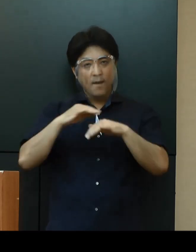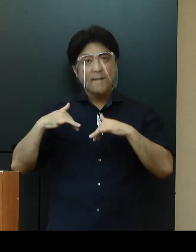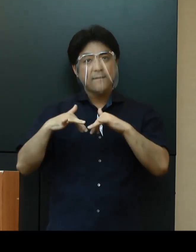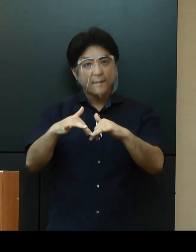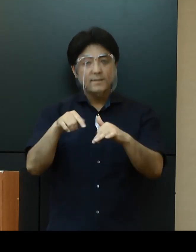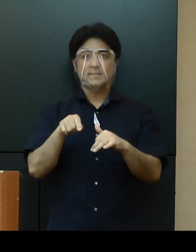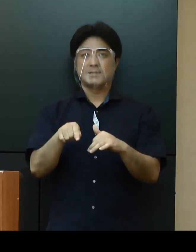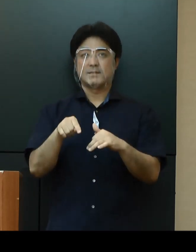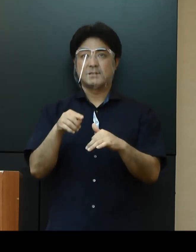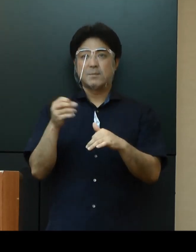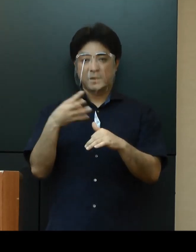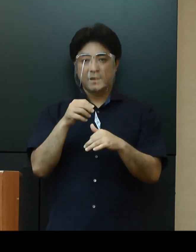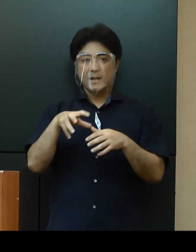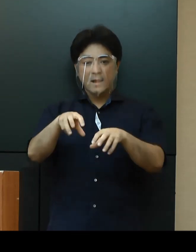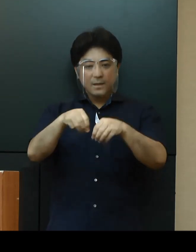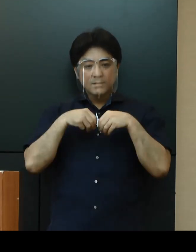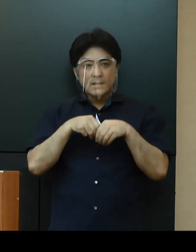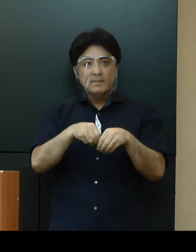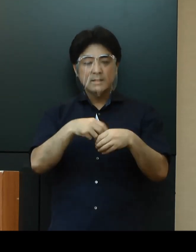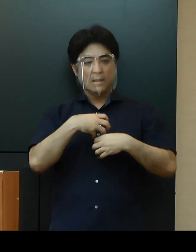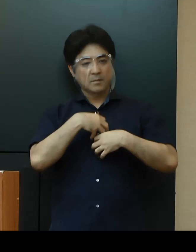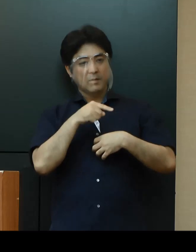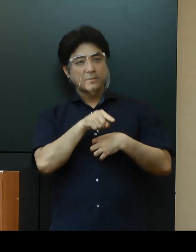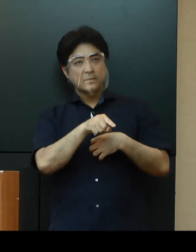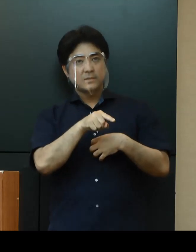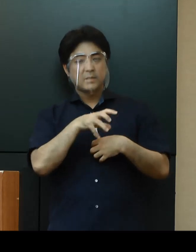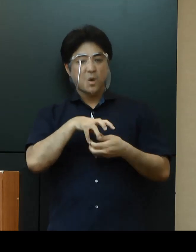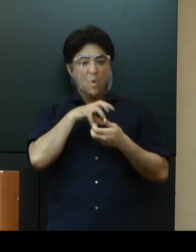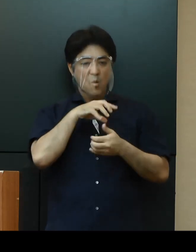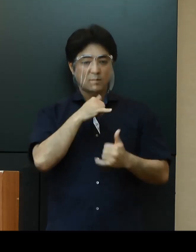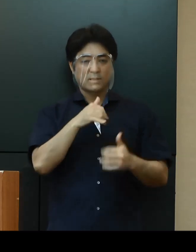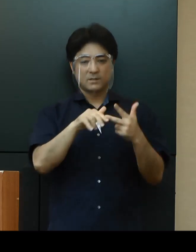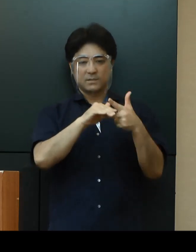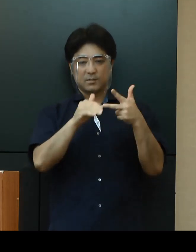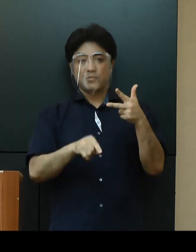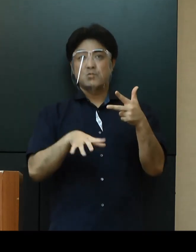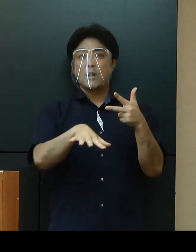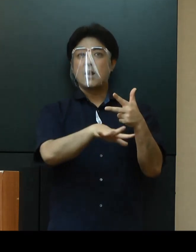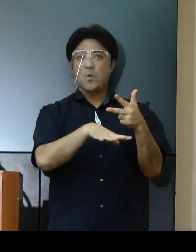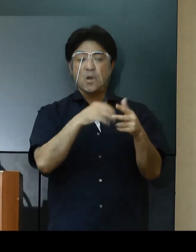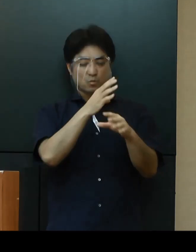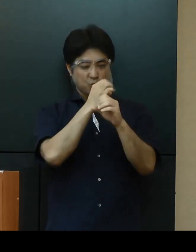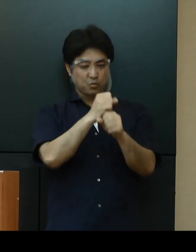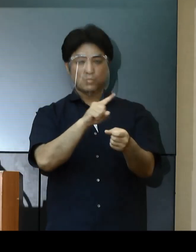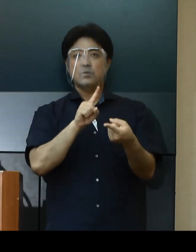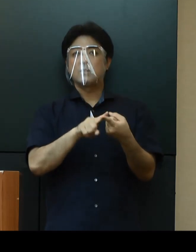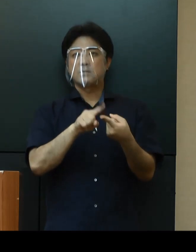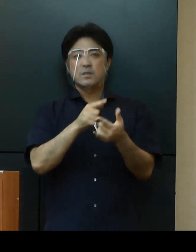感染リスクの高い高齢者施設などに重点を置いた対策に集中的に取り組んでまいります